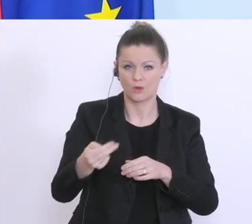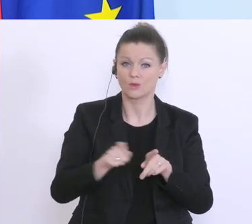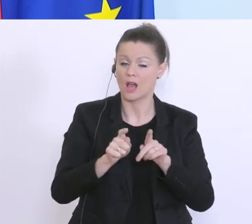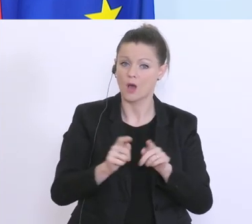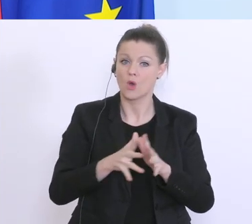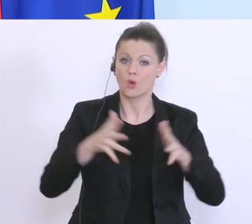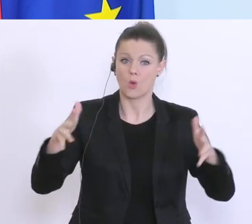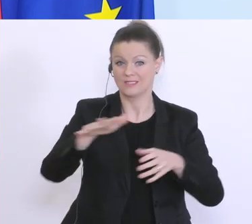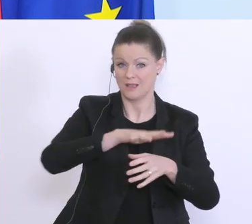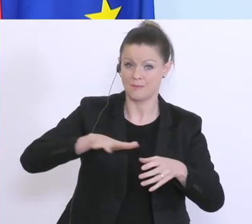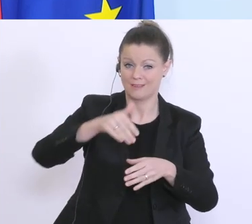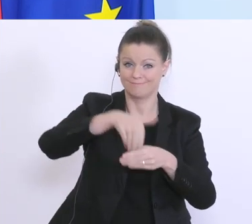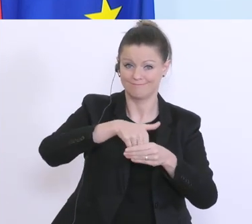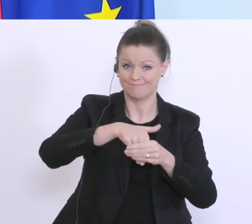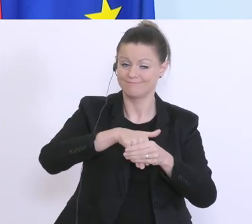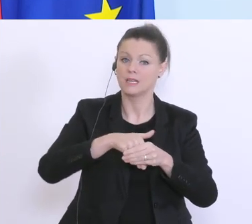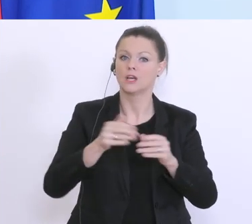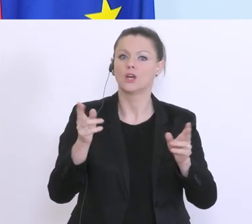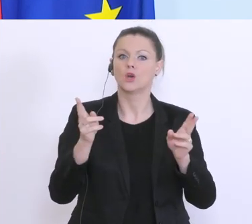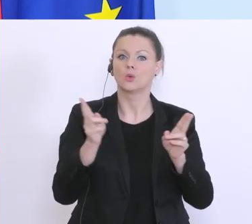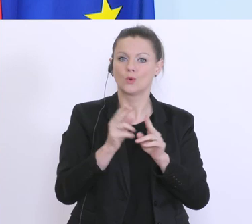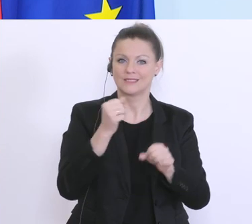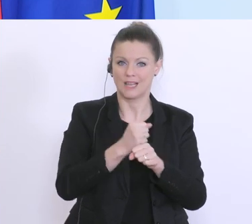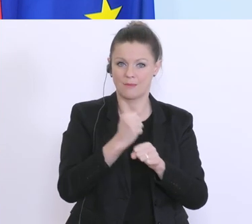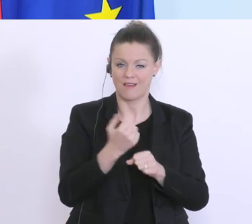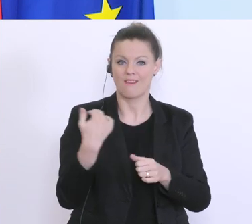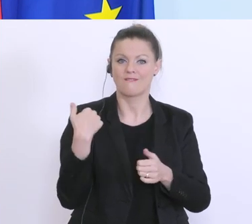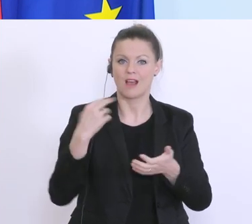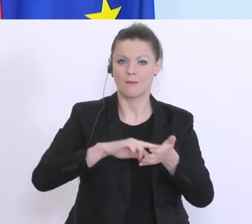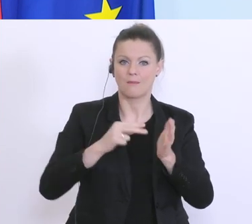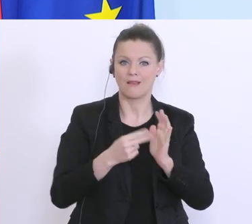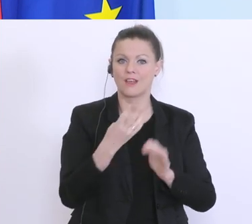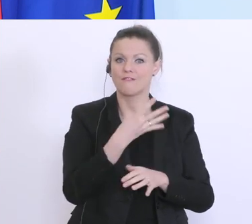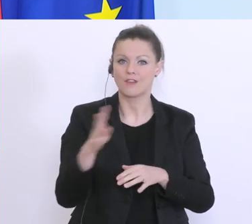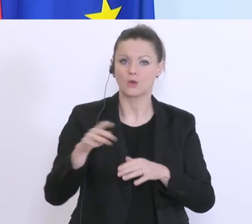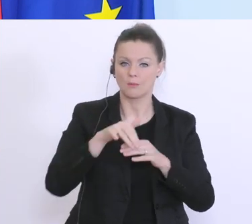Kurzarbeit, hier waren ursprünglich 400 Millionen Euro vorgesehen. Ich darf Ihnen heute mitteilen,